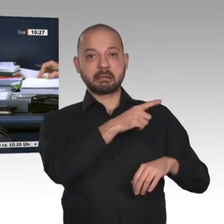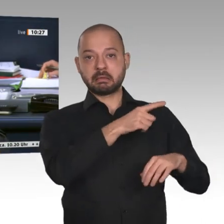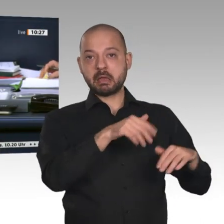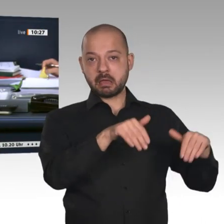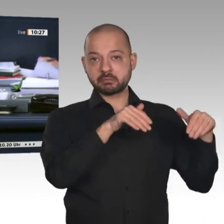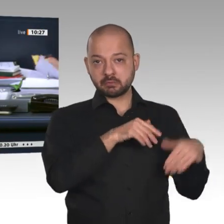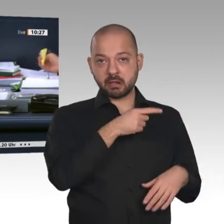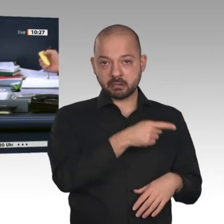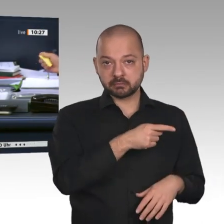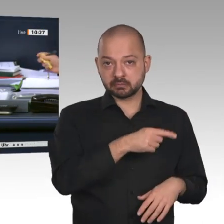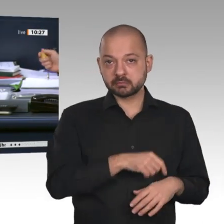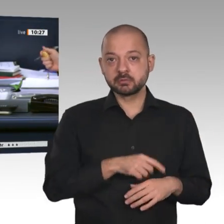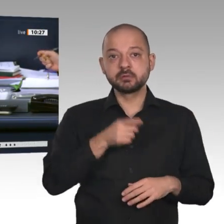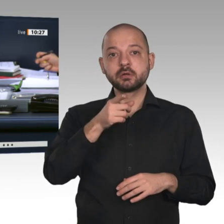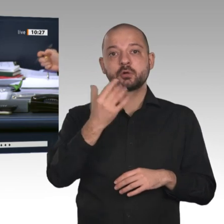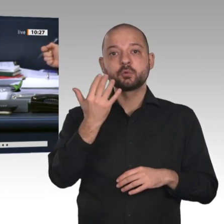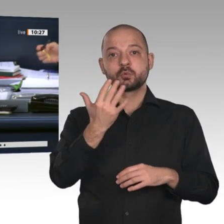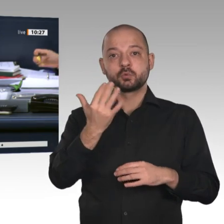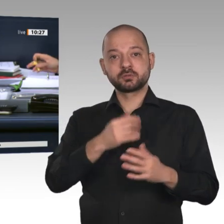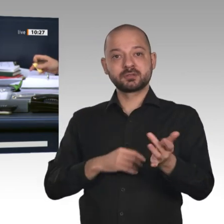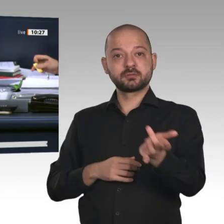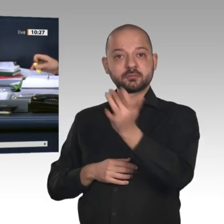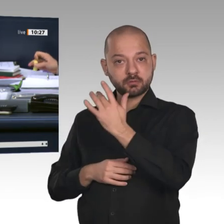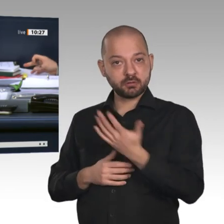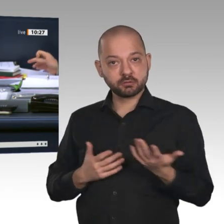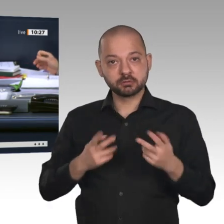Enthaltung der Fraktion Die Linke gegen die Stimmen von Bündnis 90/Die Grünen